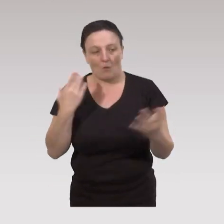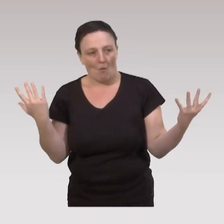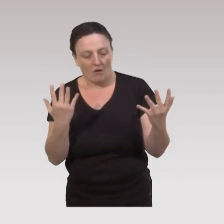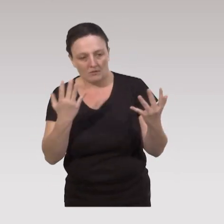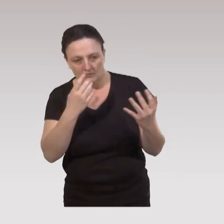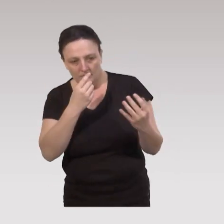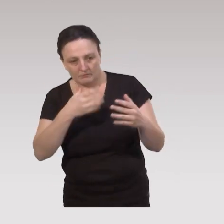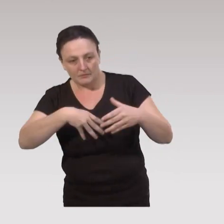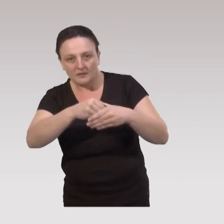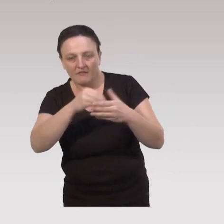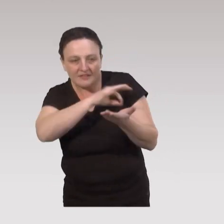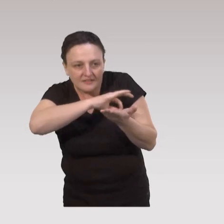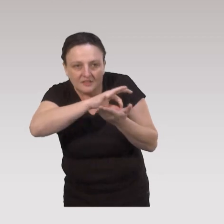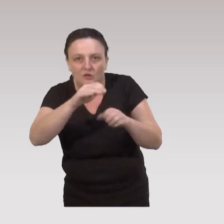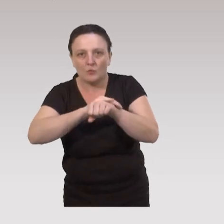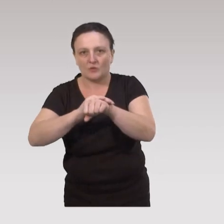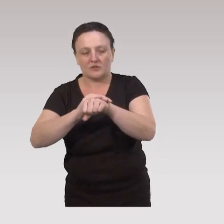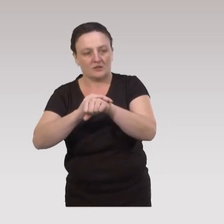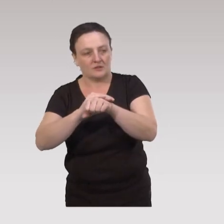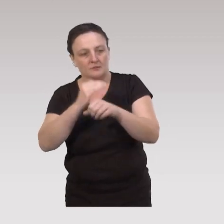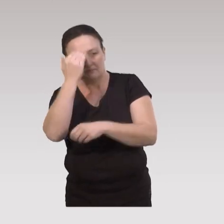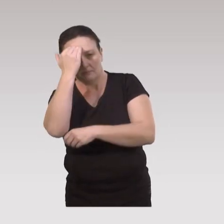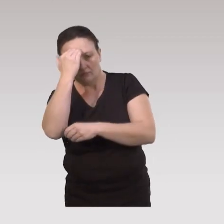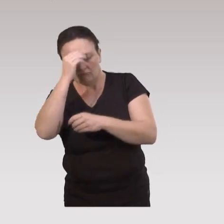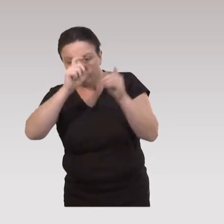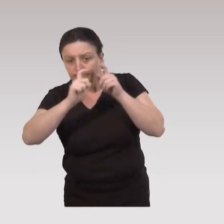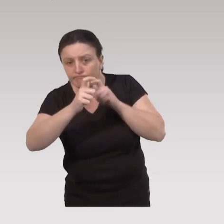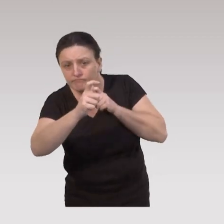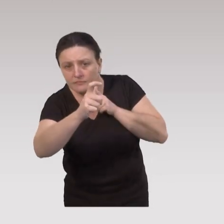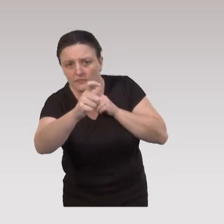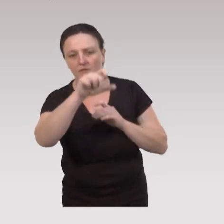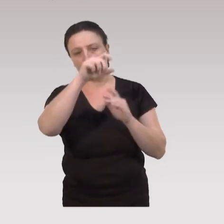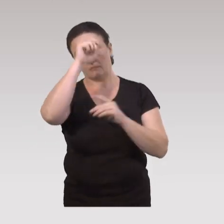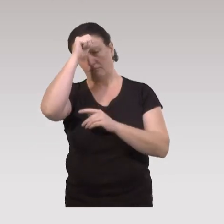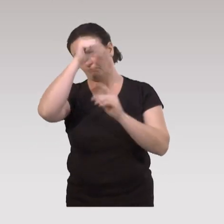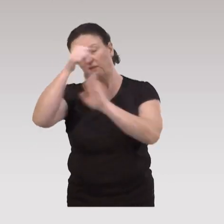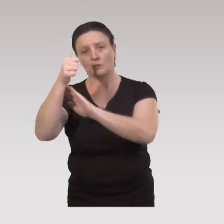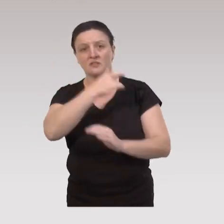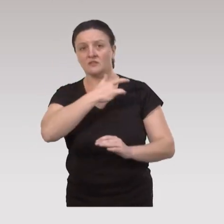que ça s’insère également, en termes de stratégie politique, dans une cohérence en termes de priorités de santé politique,